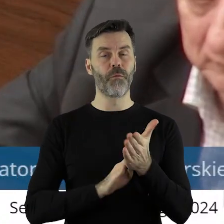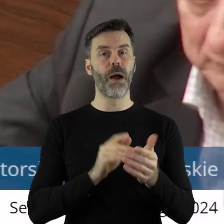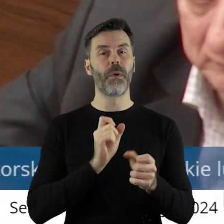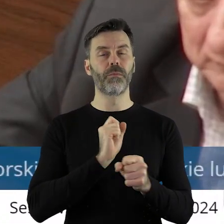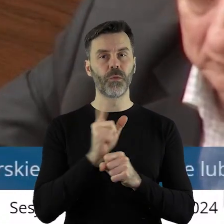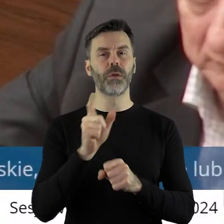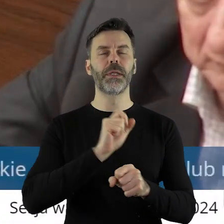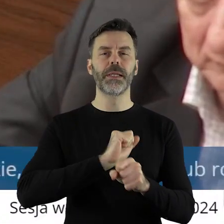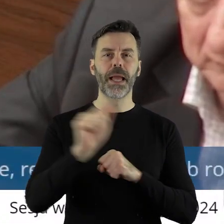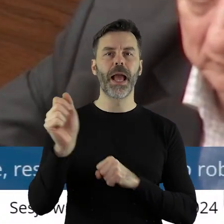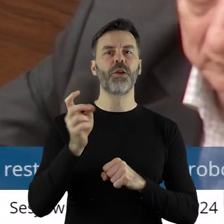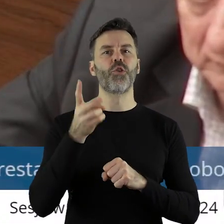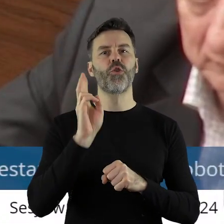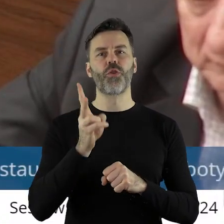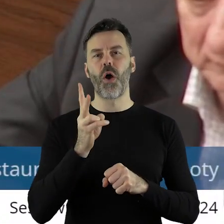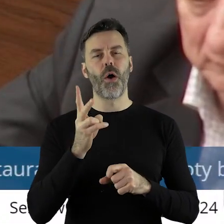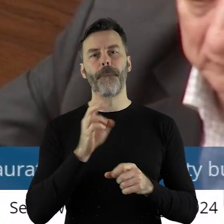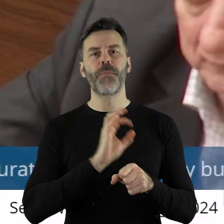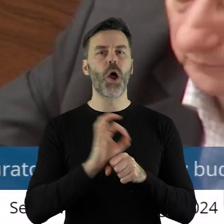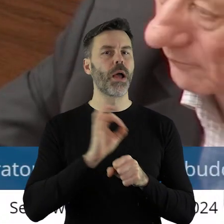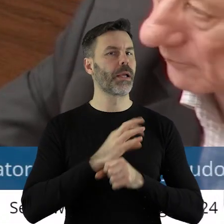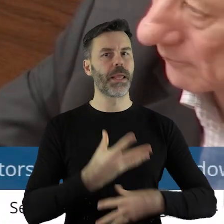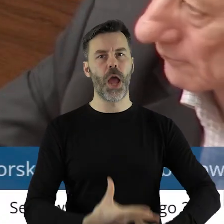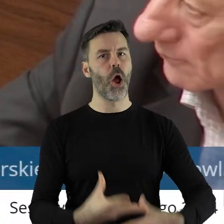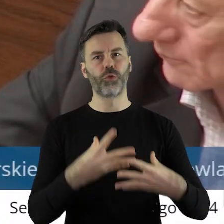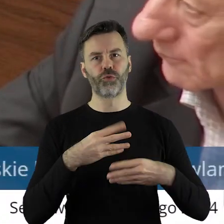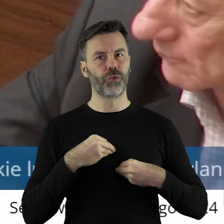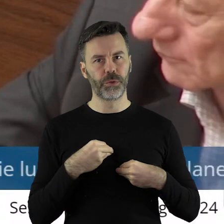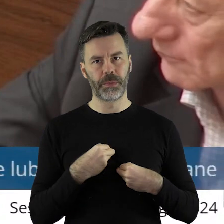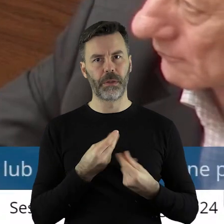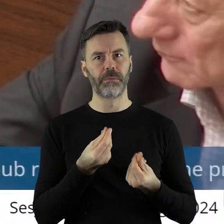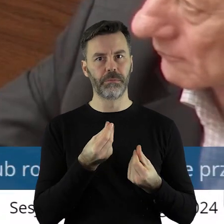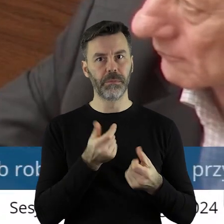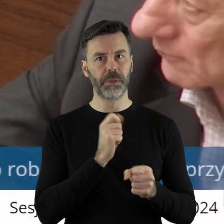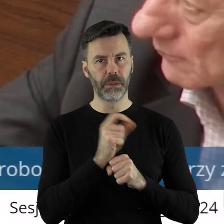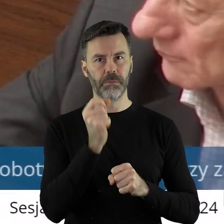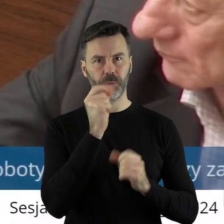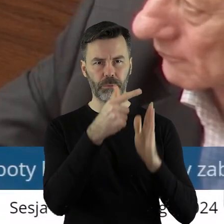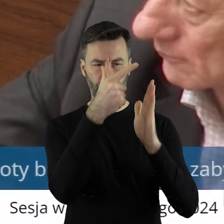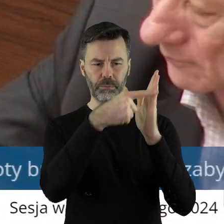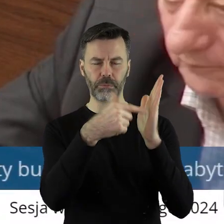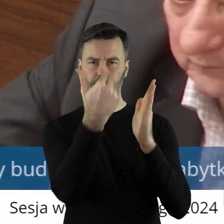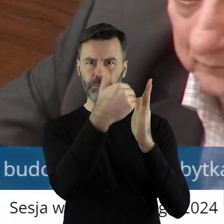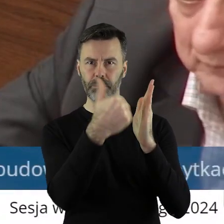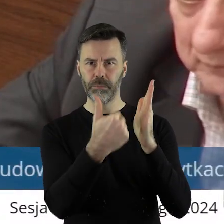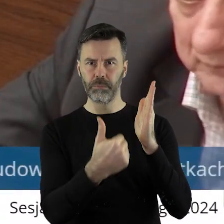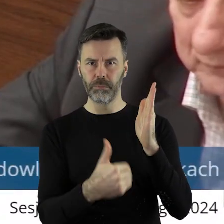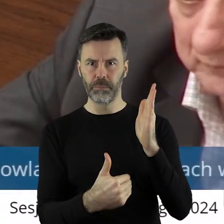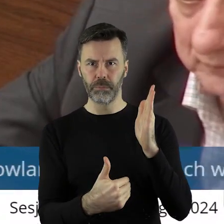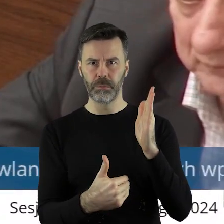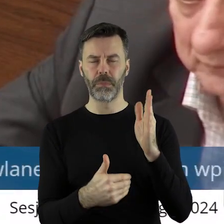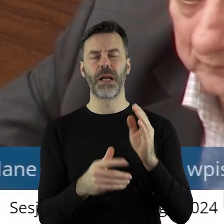wskazane te projekty, które nie otrzymały dotacji, ale po raz kolejny zwracamy